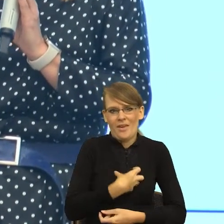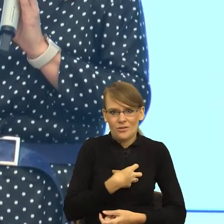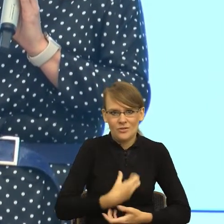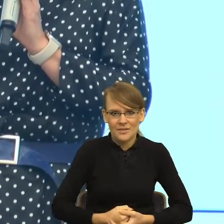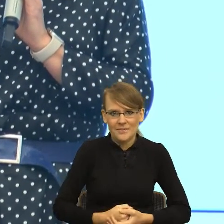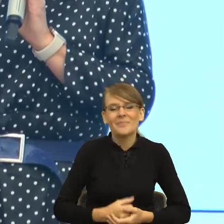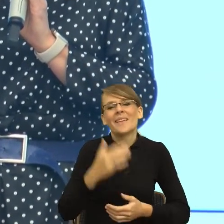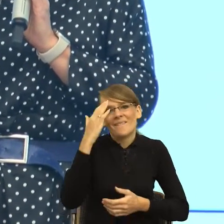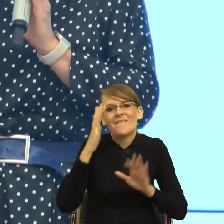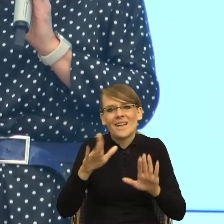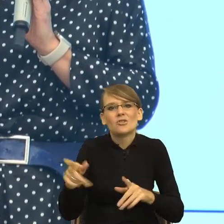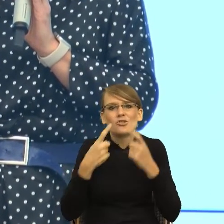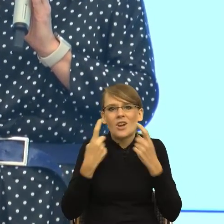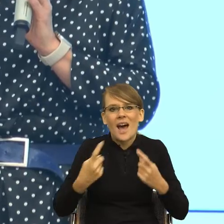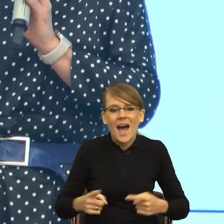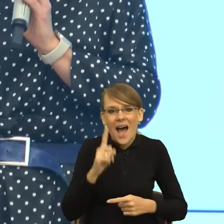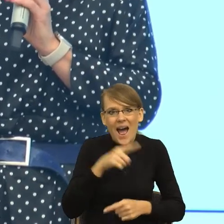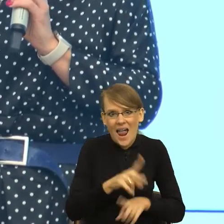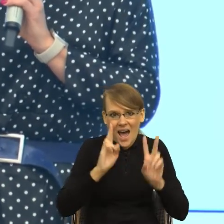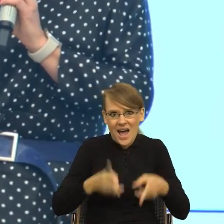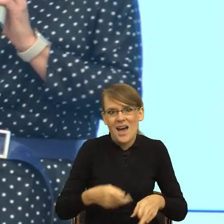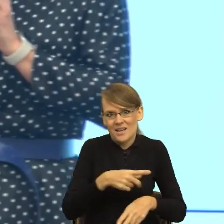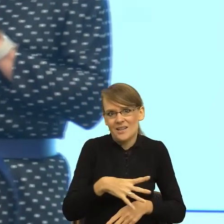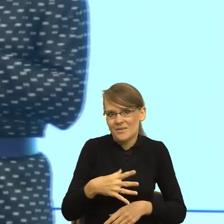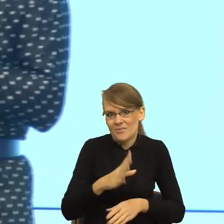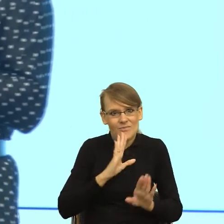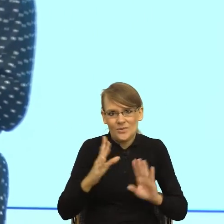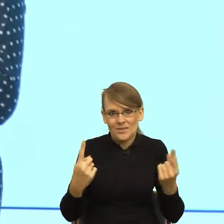Ale to są prawdziwe przykłady. I tutaj ten postulat, i tutaj,